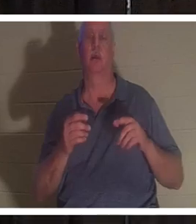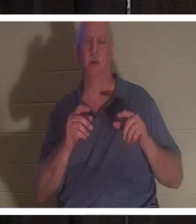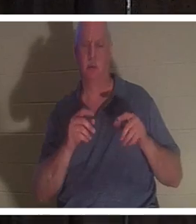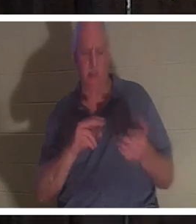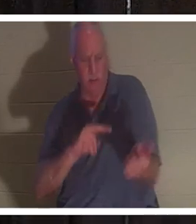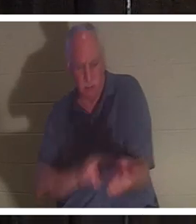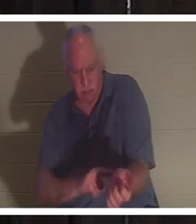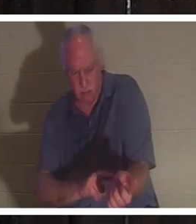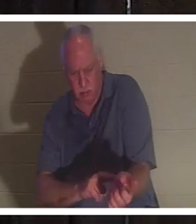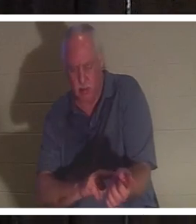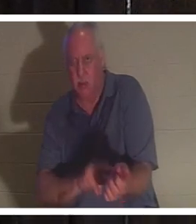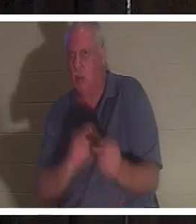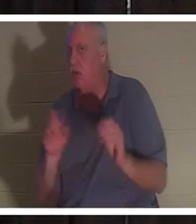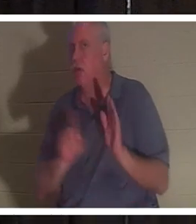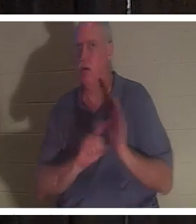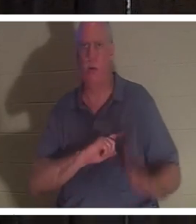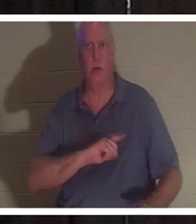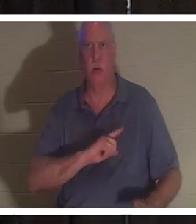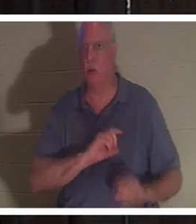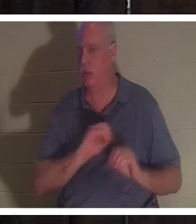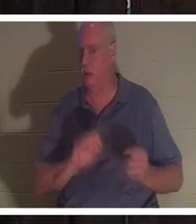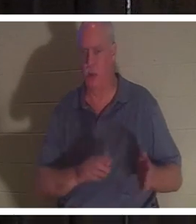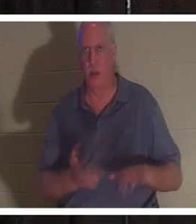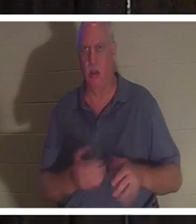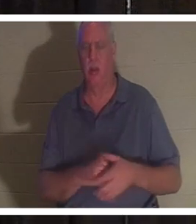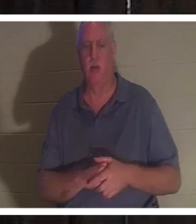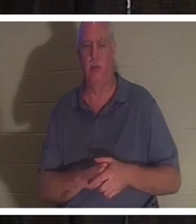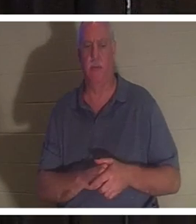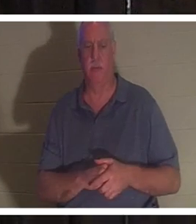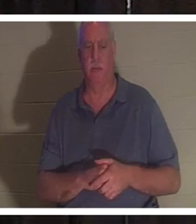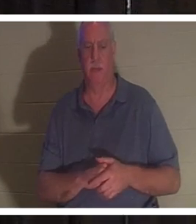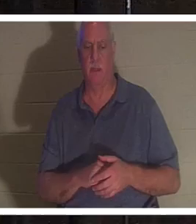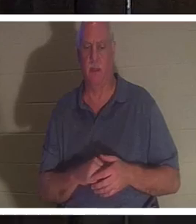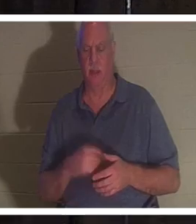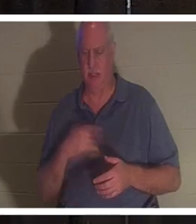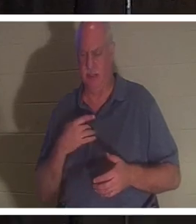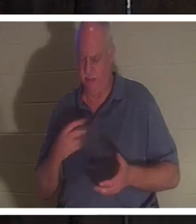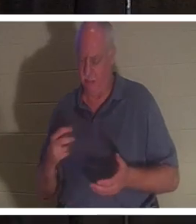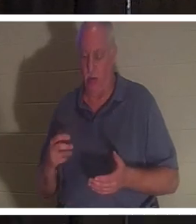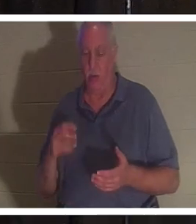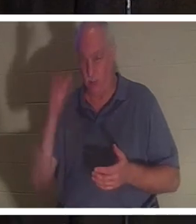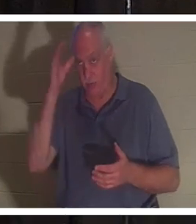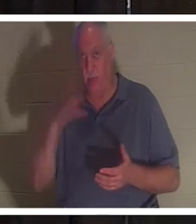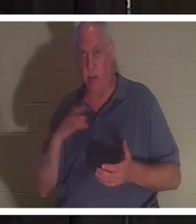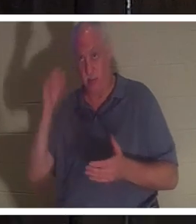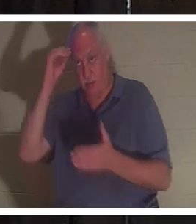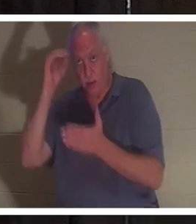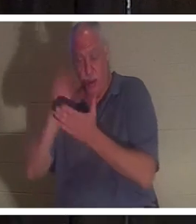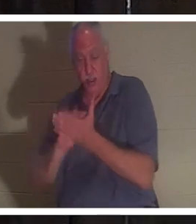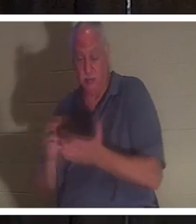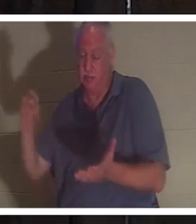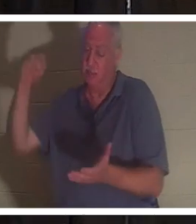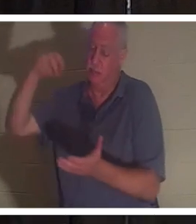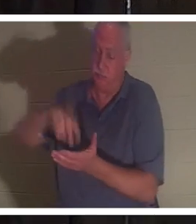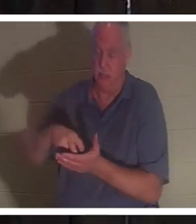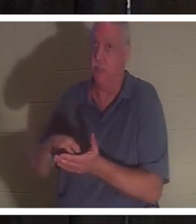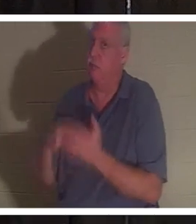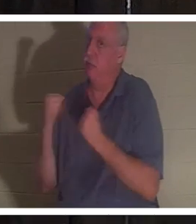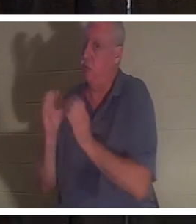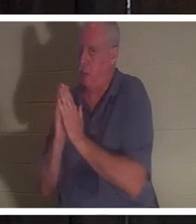彼女は死んでいた。彼はひざまずいた。この男は祈り方も知っており、